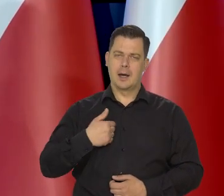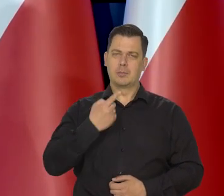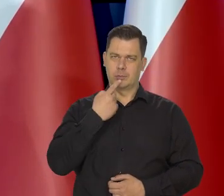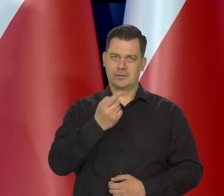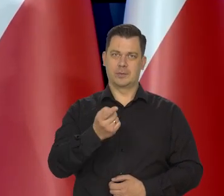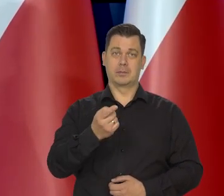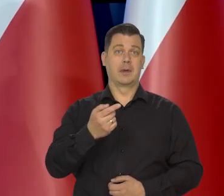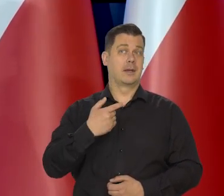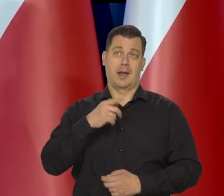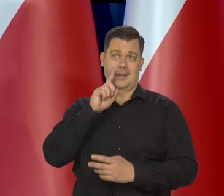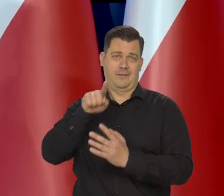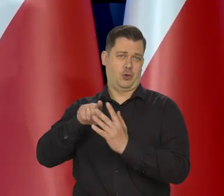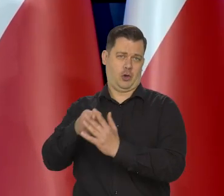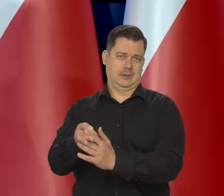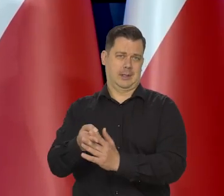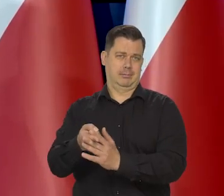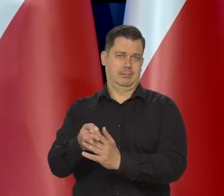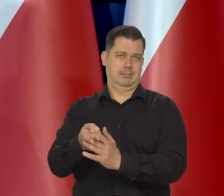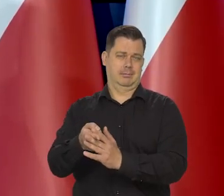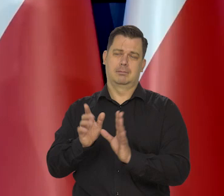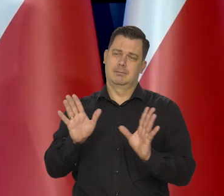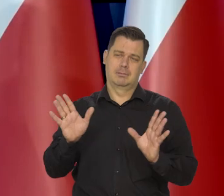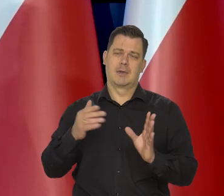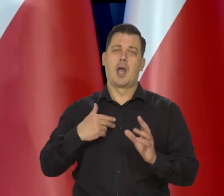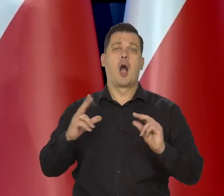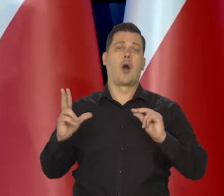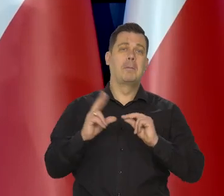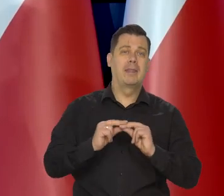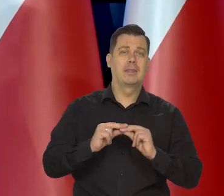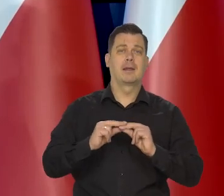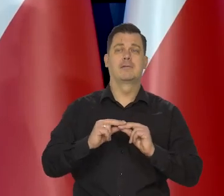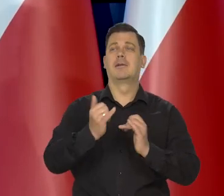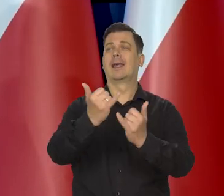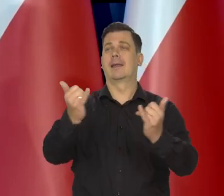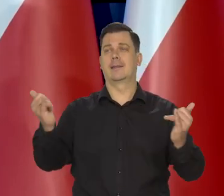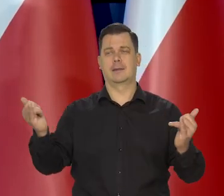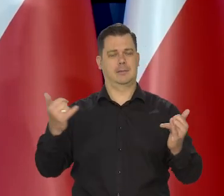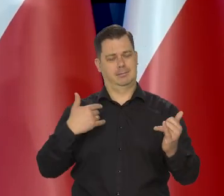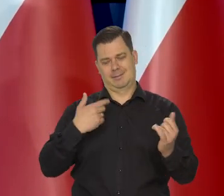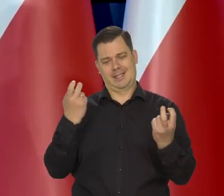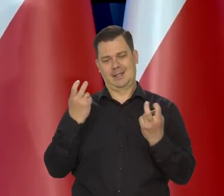nie wtrącam się i nie komentuję, działań innych i instytucji centralnych, no.